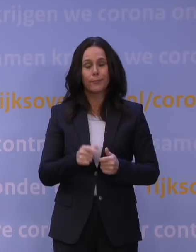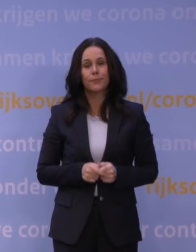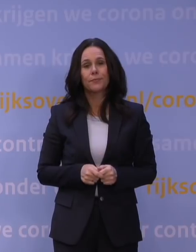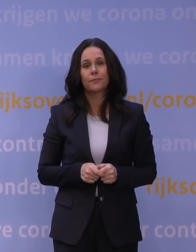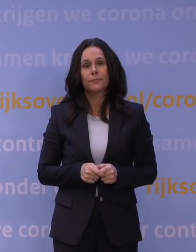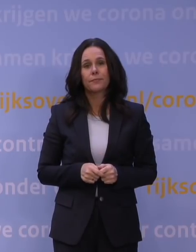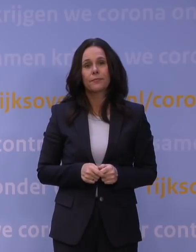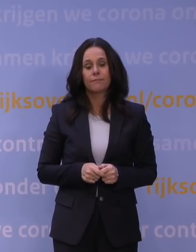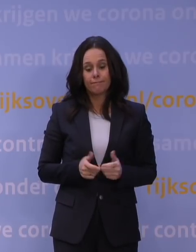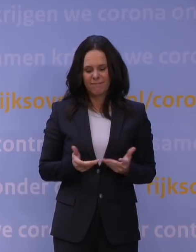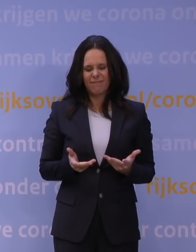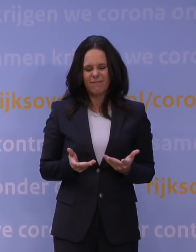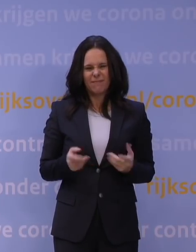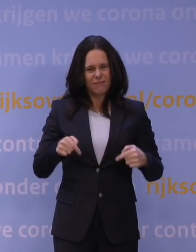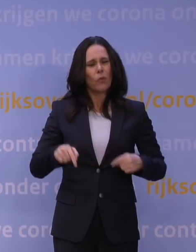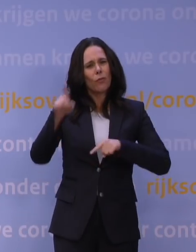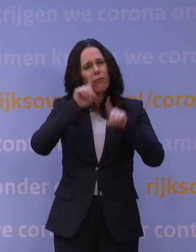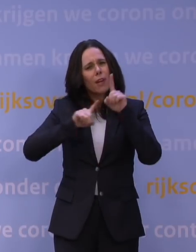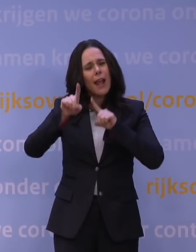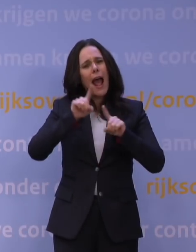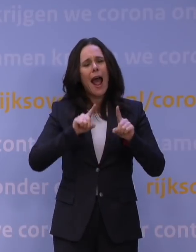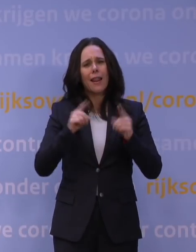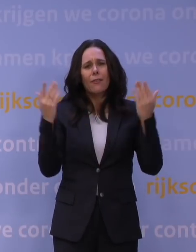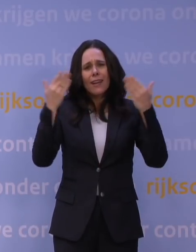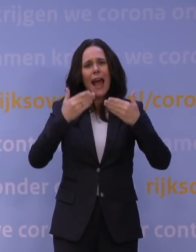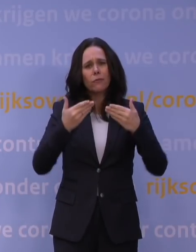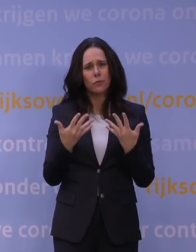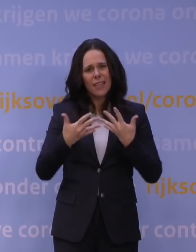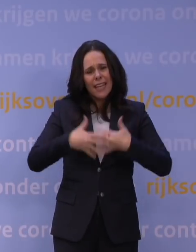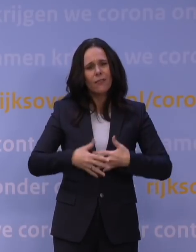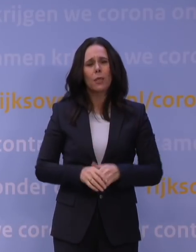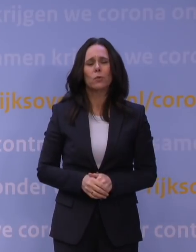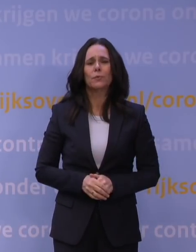Dat is het ingewikkelde verhaal dat wij vanavond hebben te vertellen.